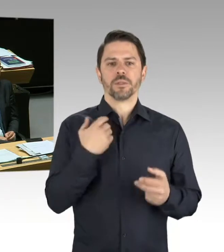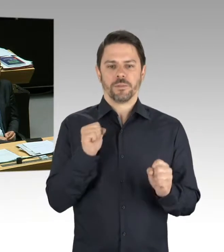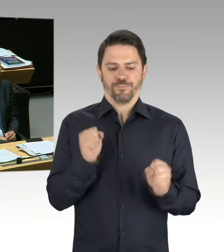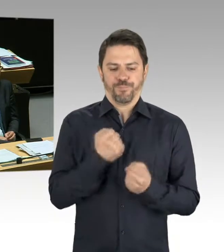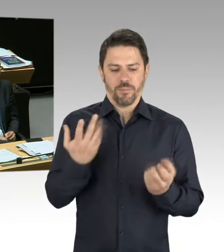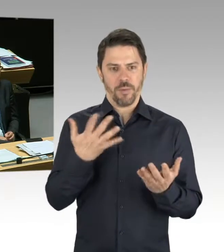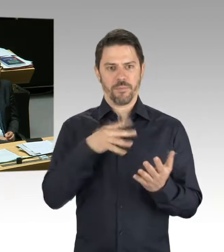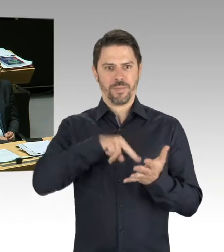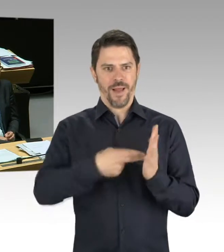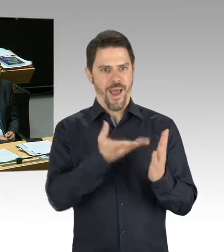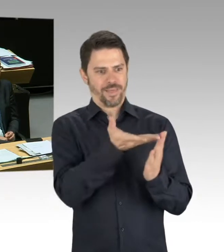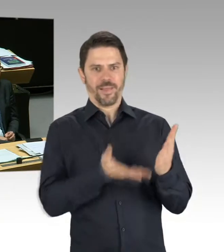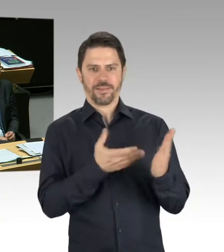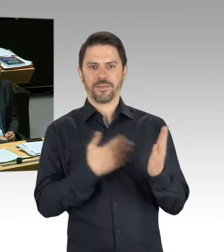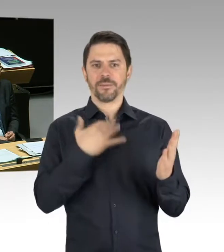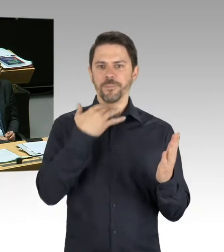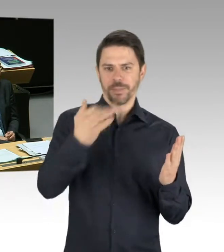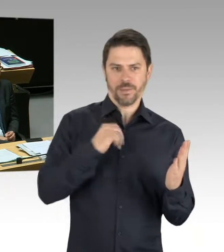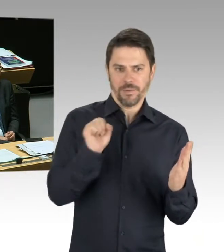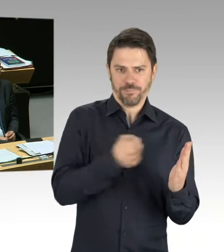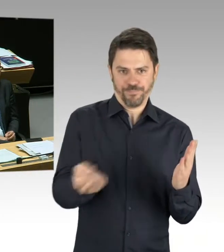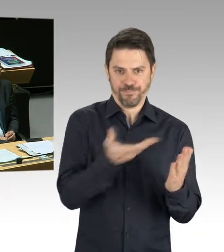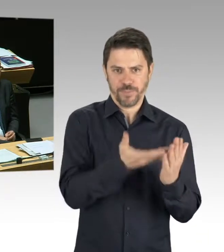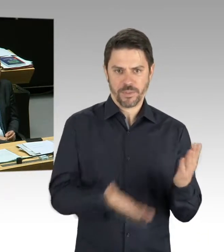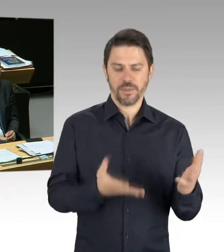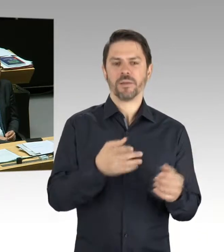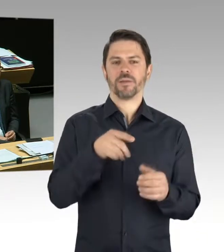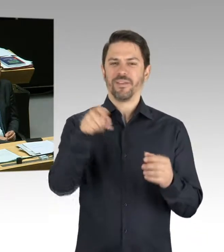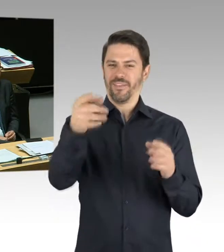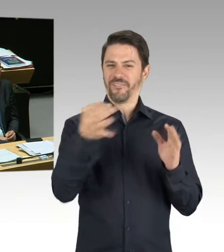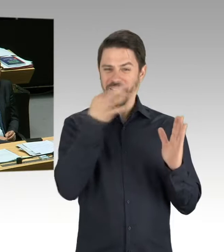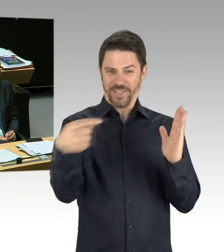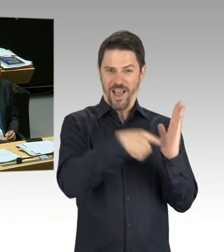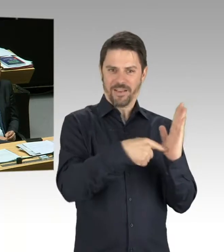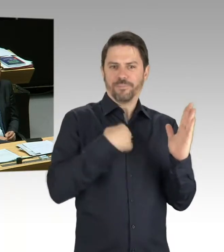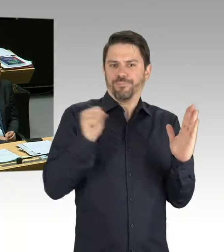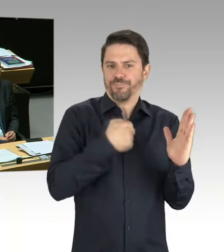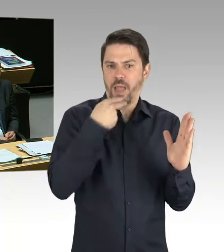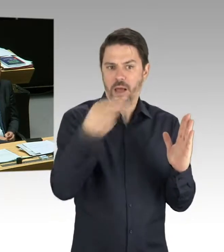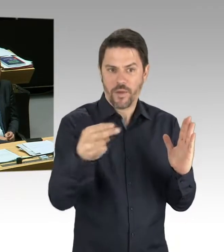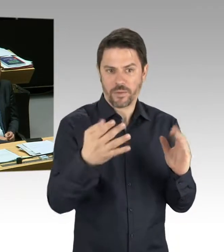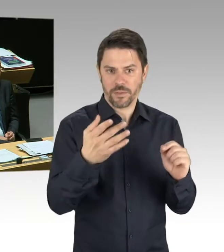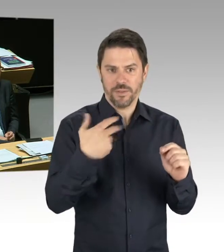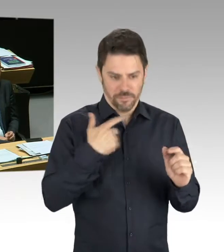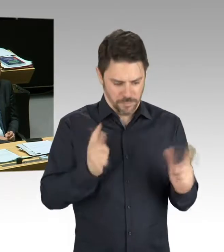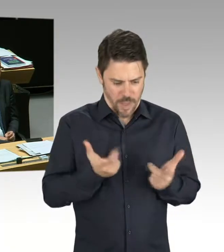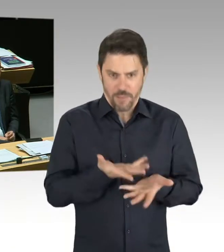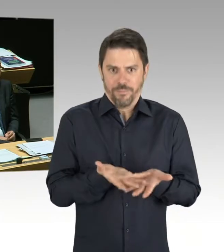Das BMW-Motorradwerk fertigt ja hier Motorräder in Berlin und ist damit auch einer der zentralen Lieferanten